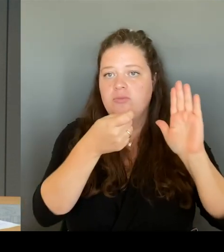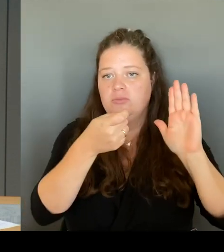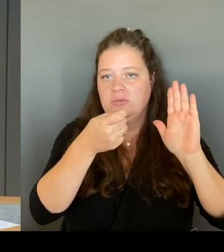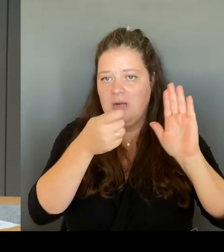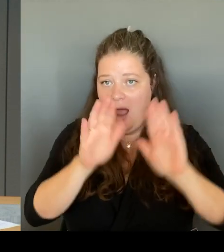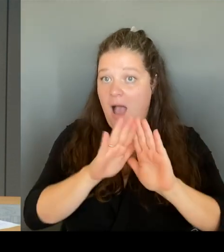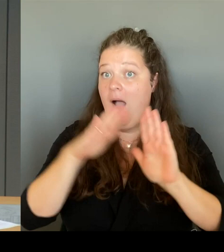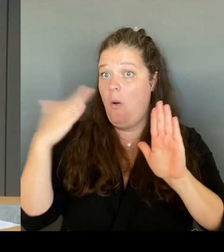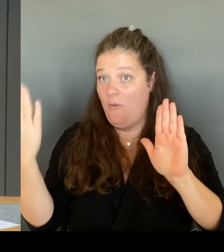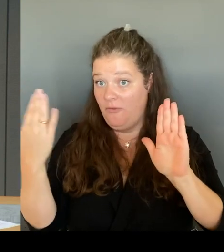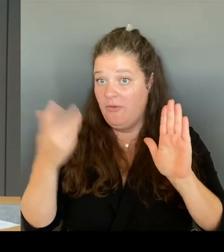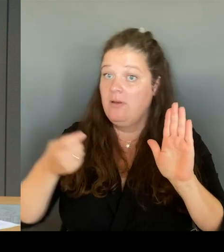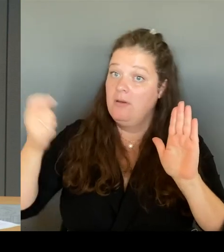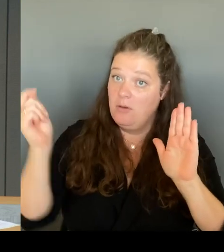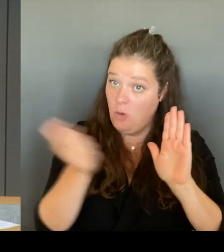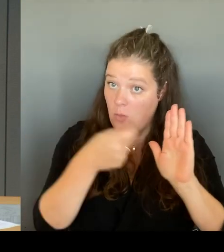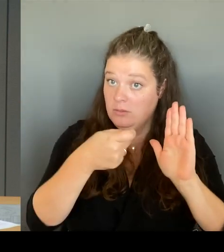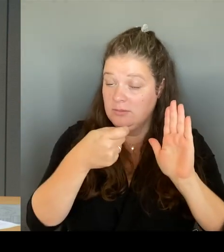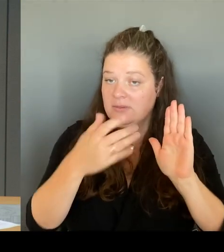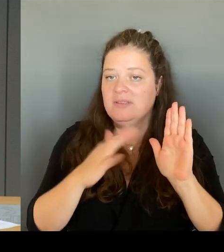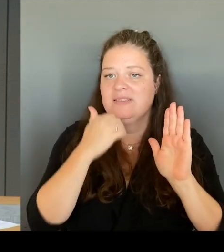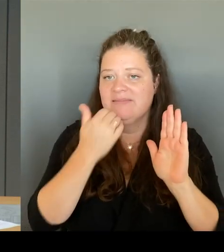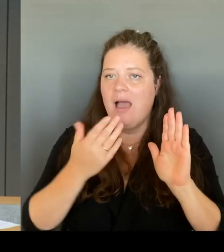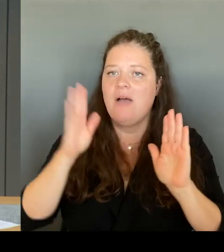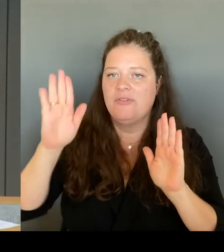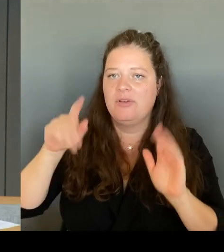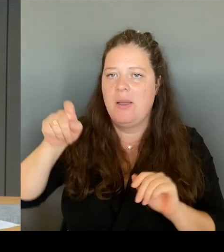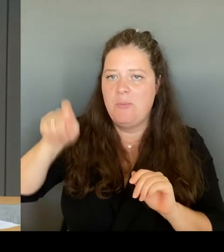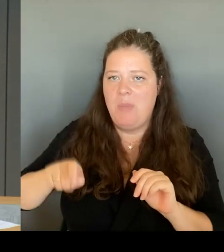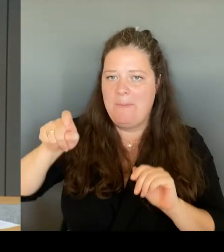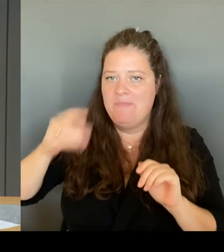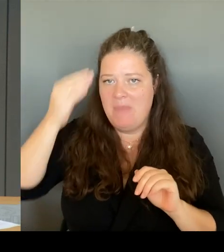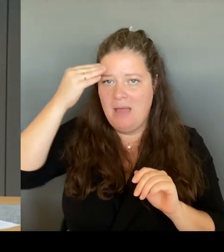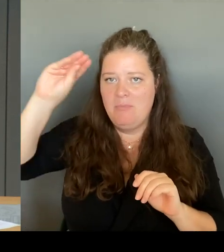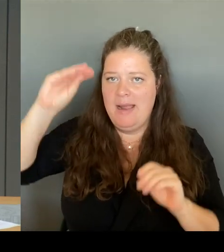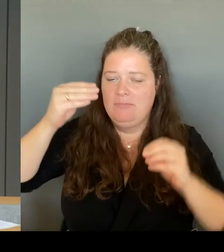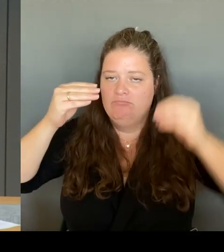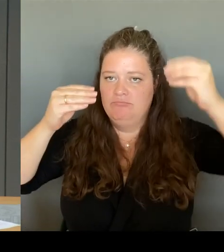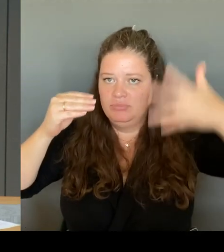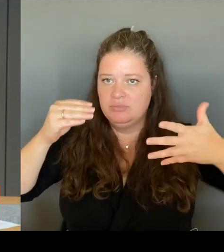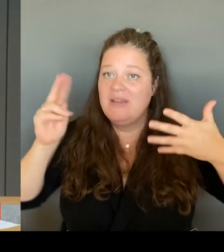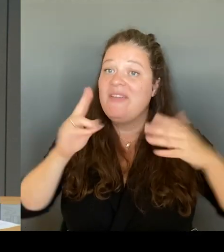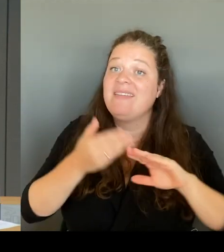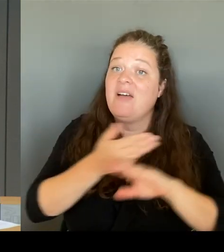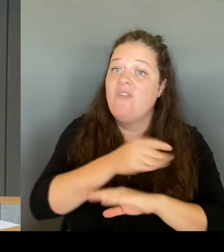Alle vorher eingegangenen Meldungen werden hier nicht erfasst und bleiben unberücksichtigt.